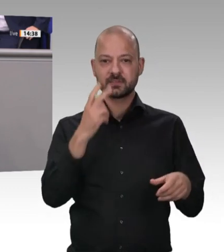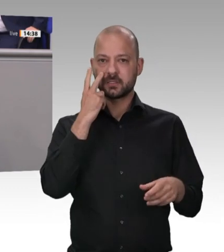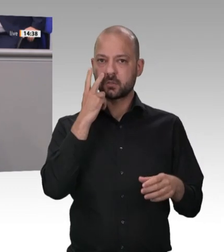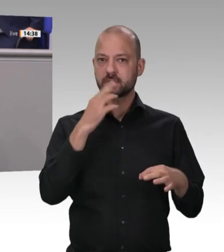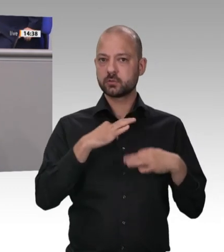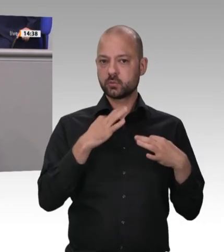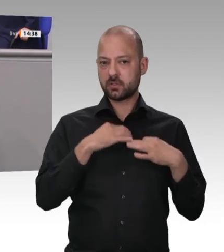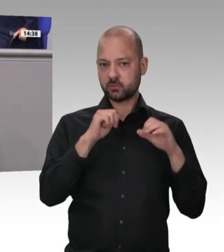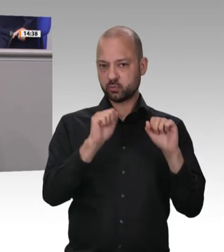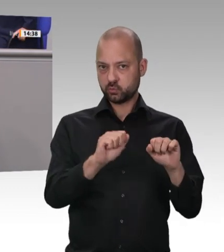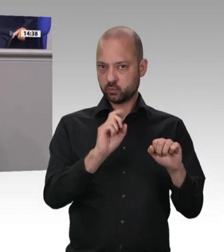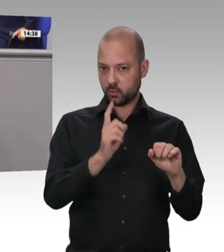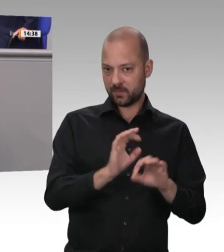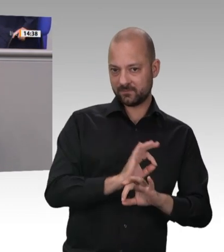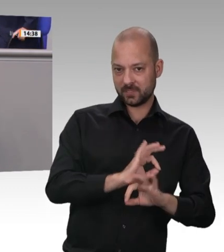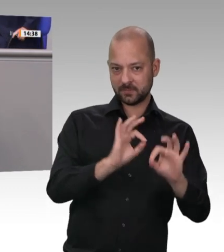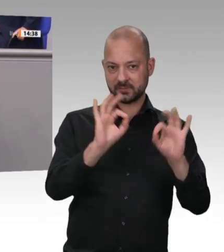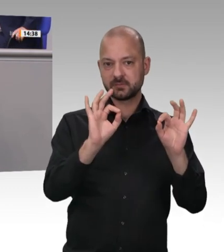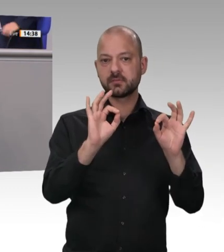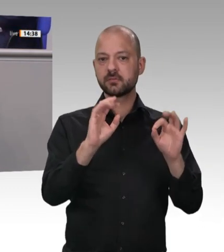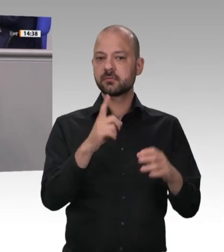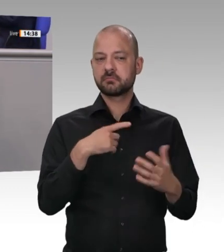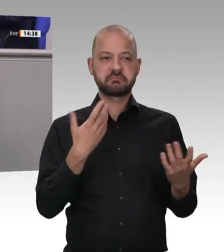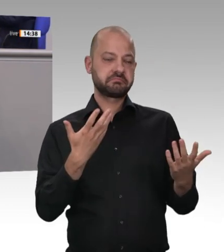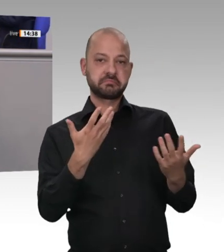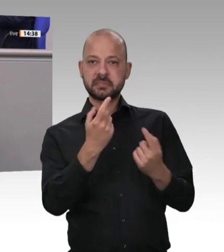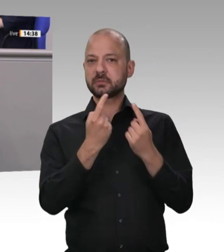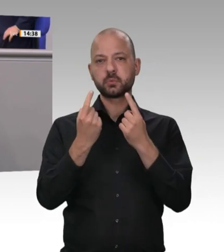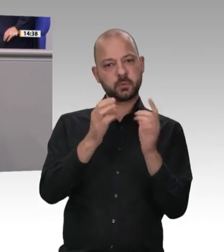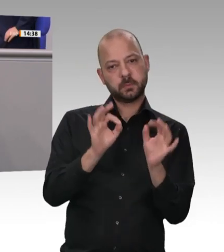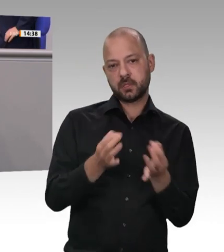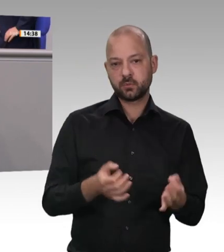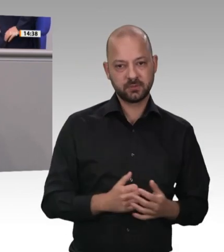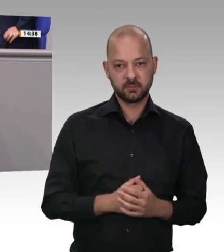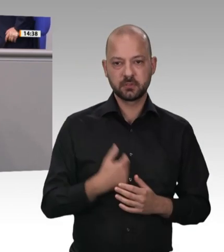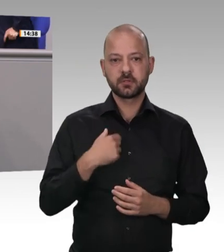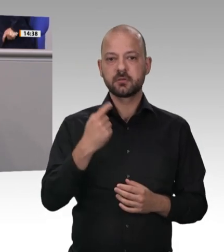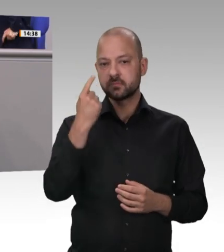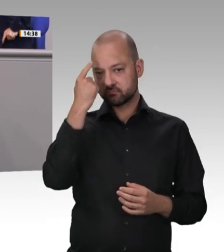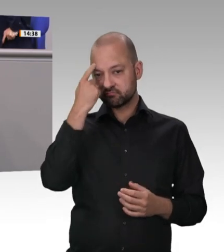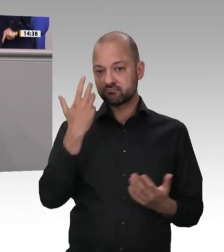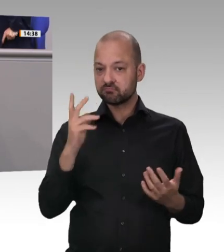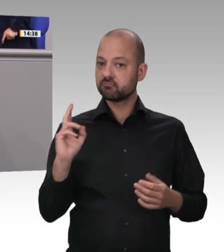wie immer sehr unterschiedlich angegangen. Während wir der Meinung sind, dass es bereits